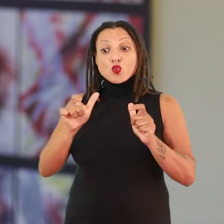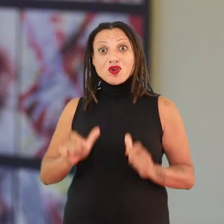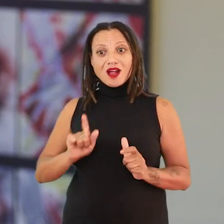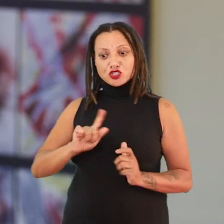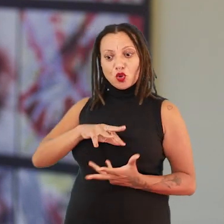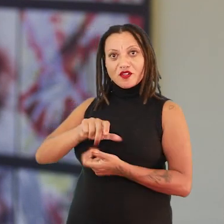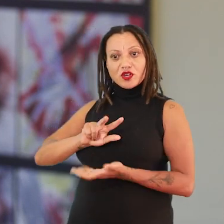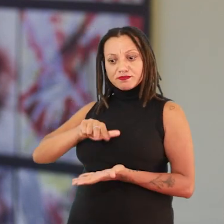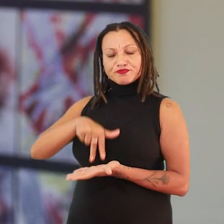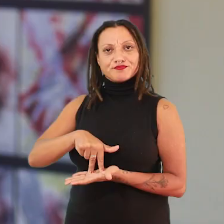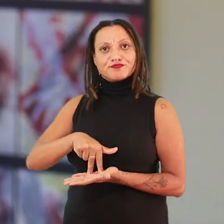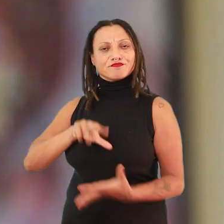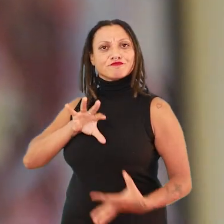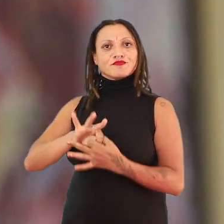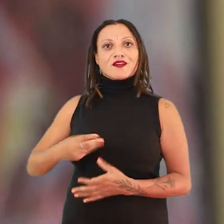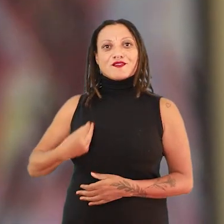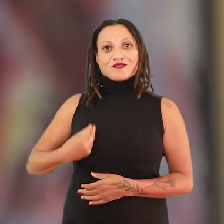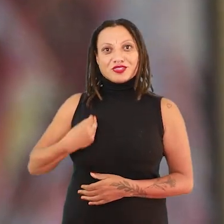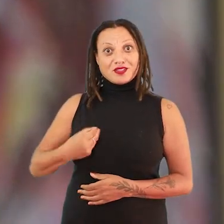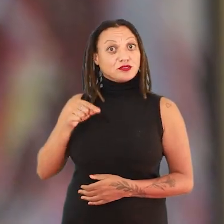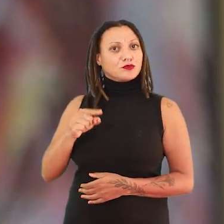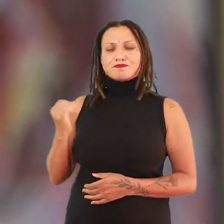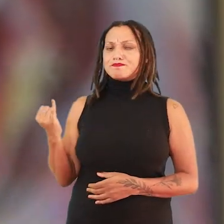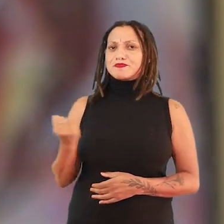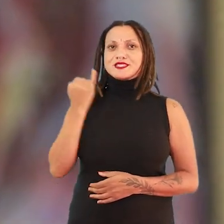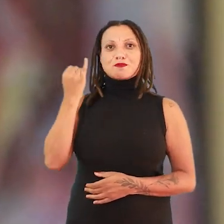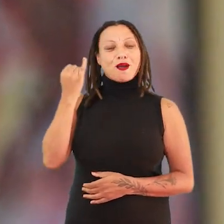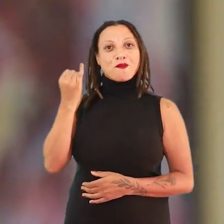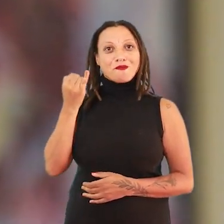é uma condição existencial. Então, isso é um primeiro ponto de partida para essa exposição.